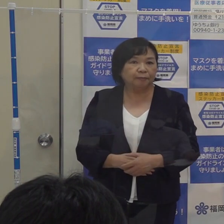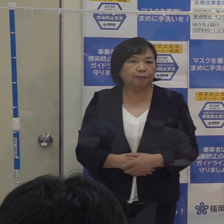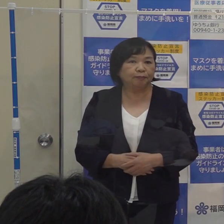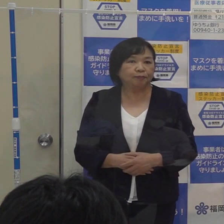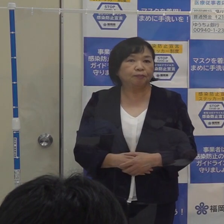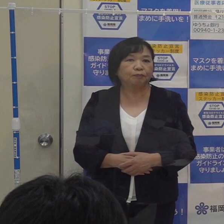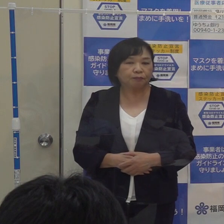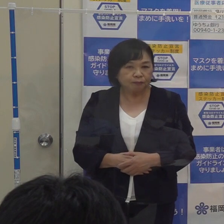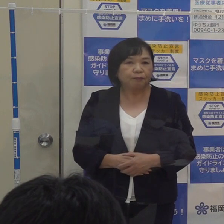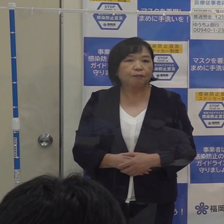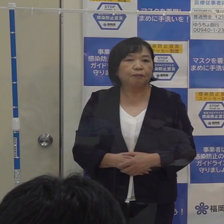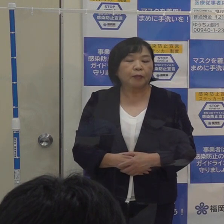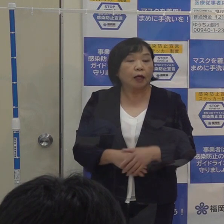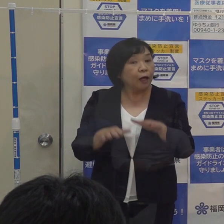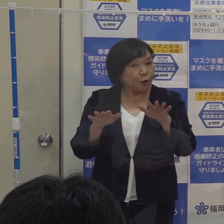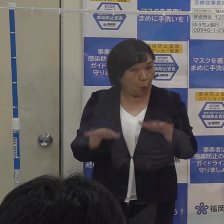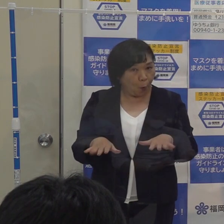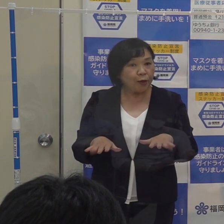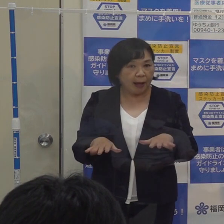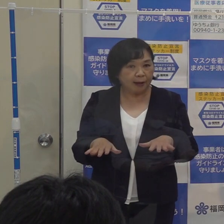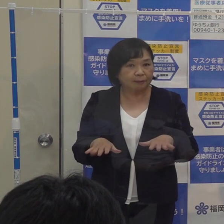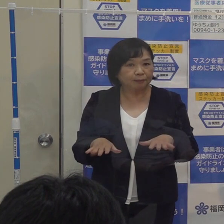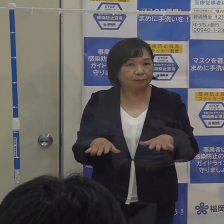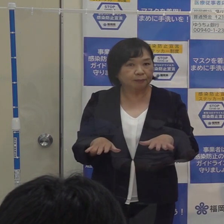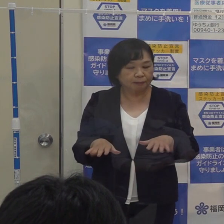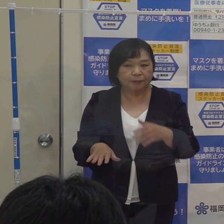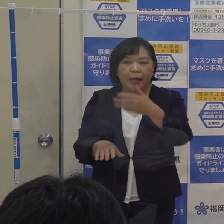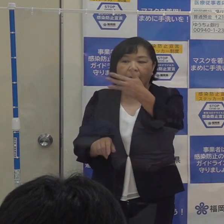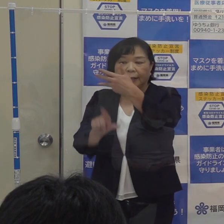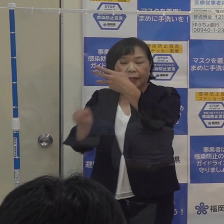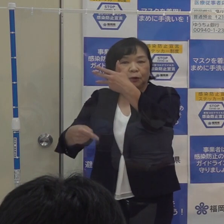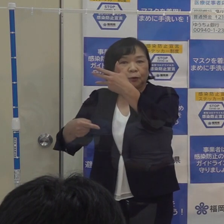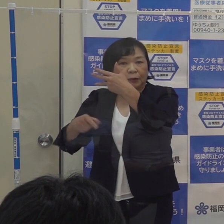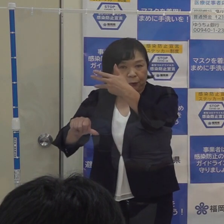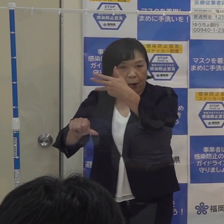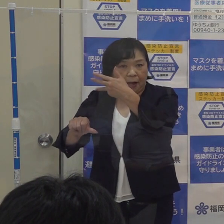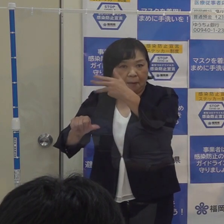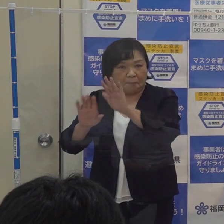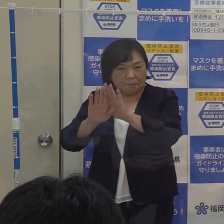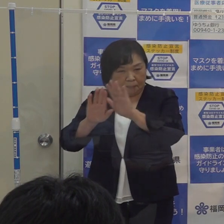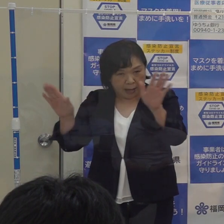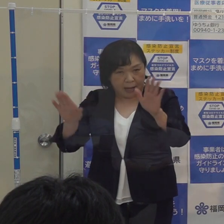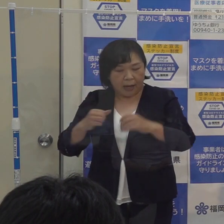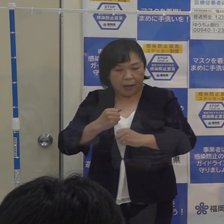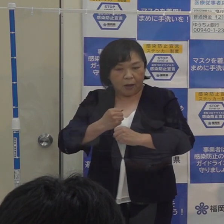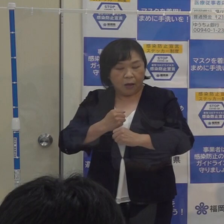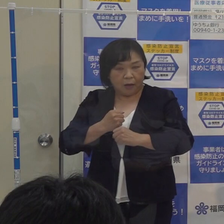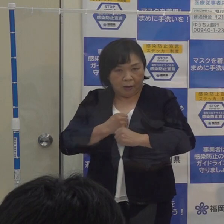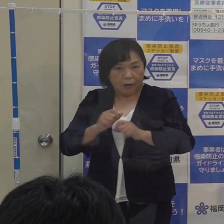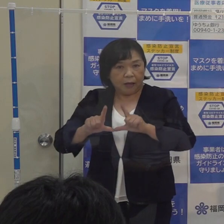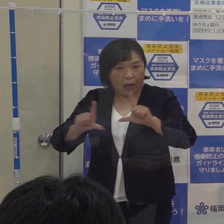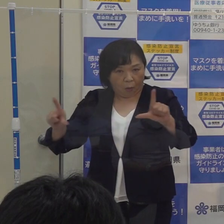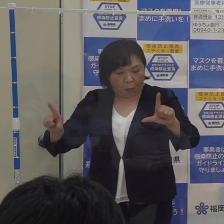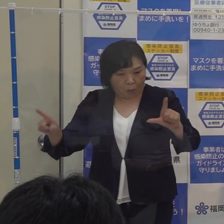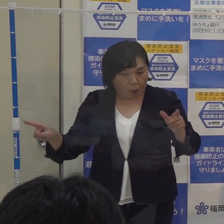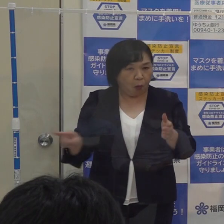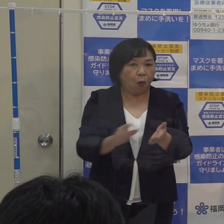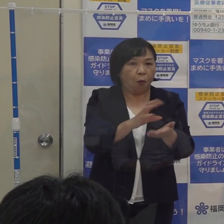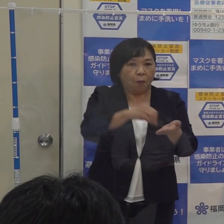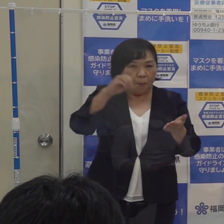このため 今日をもって ８月５日に発動いたしました福岡コロナ警報を解除します